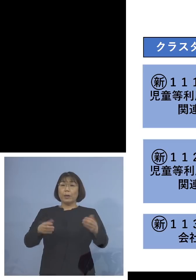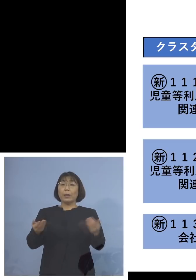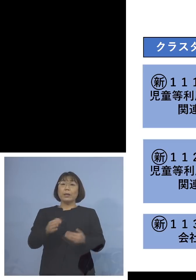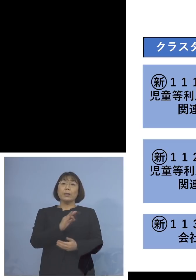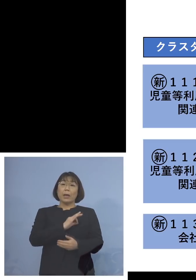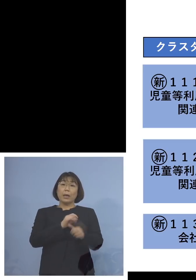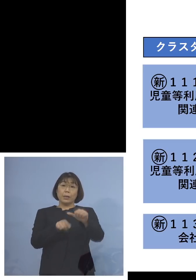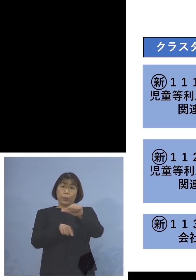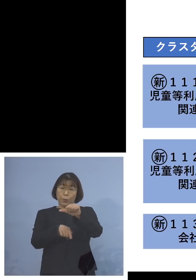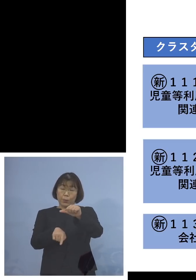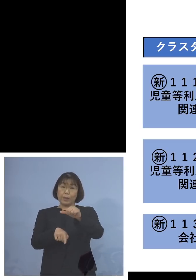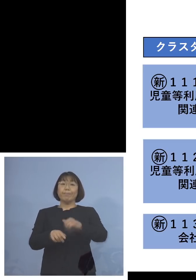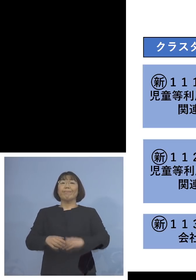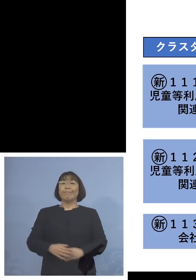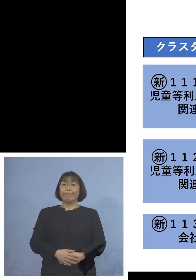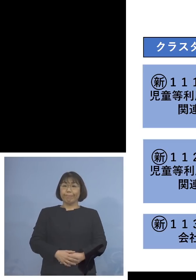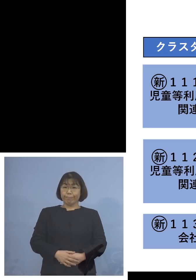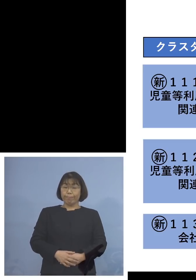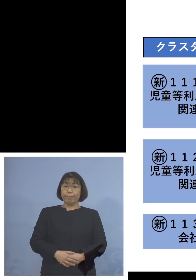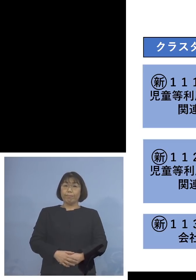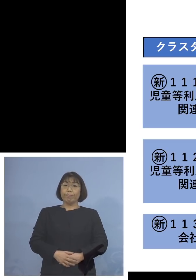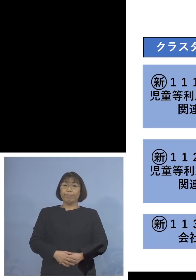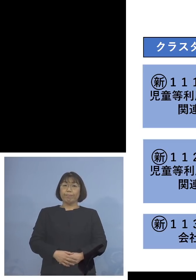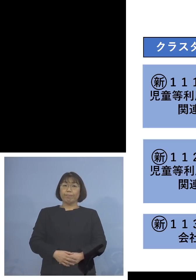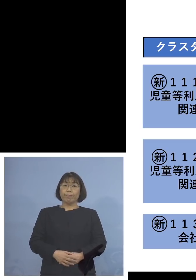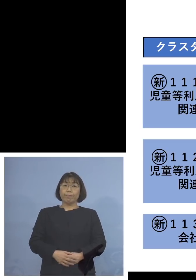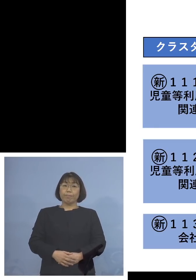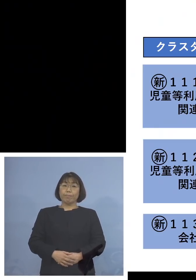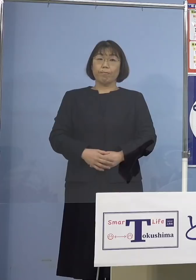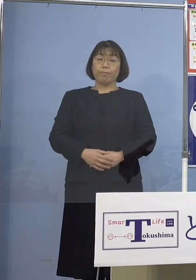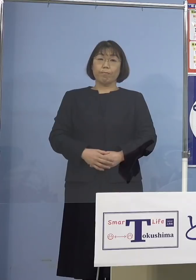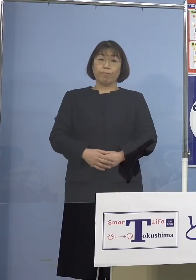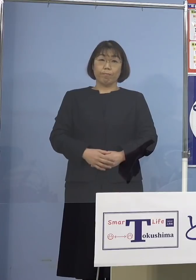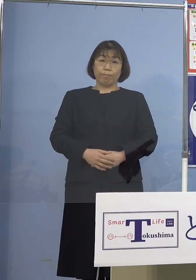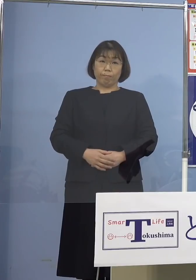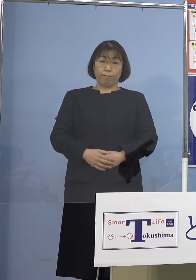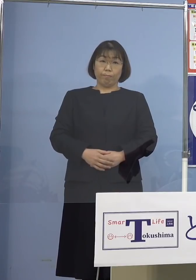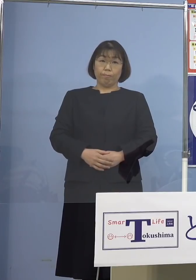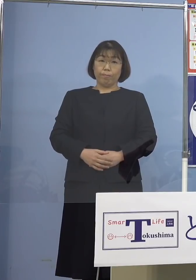5名ということになります